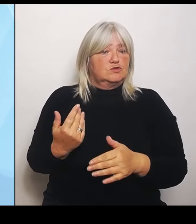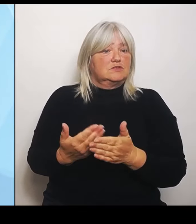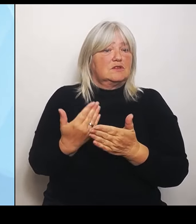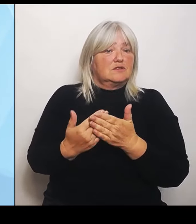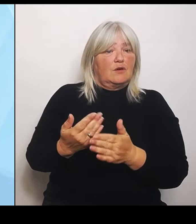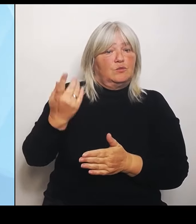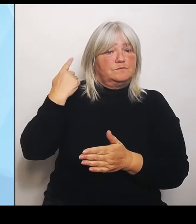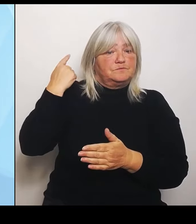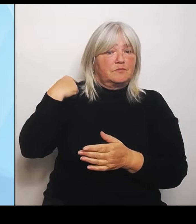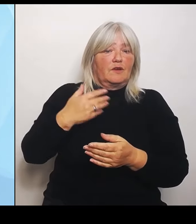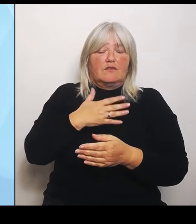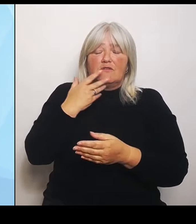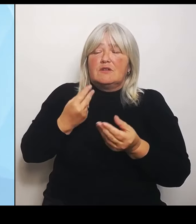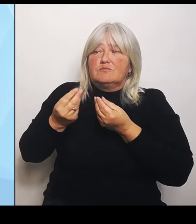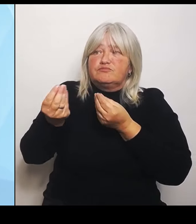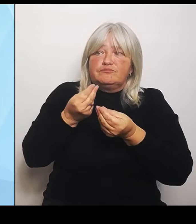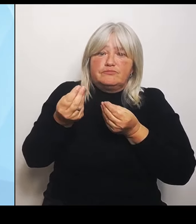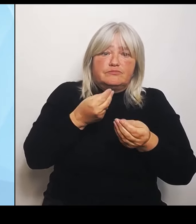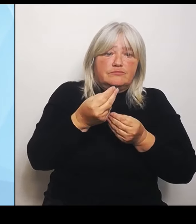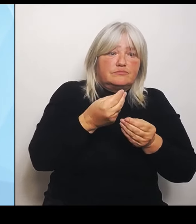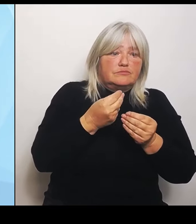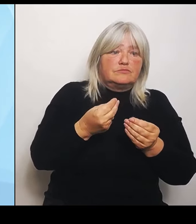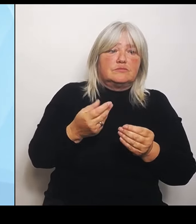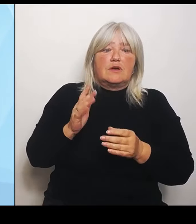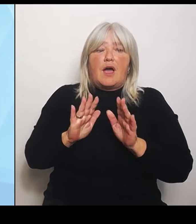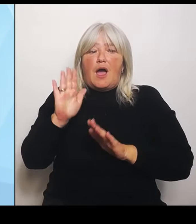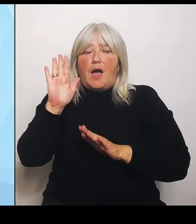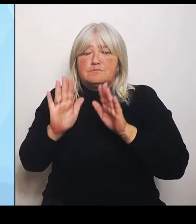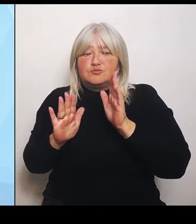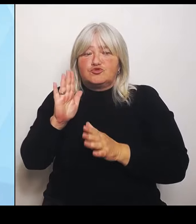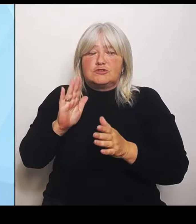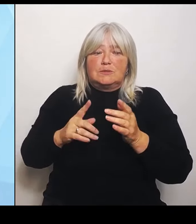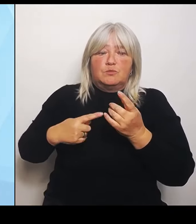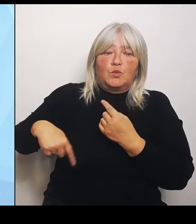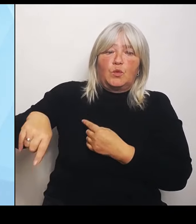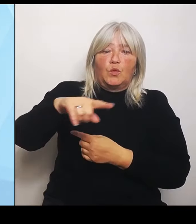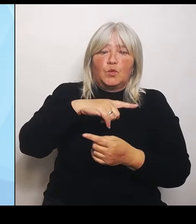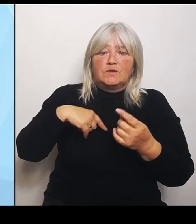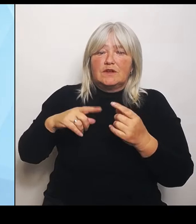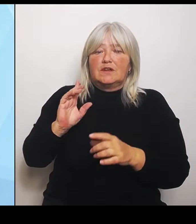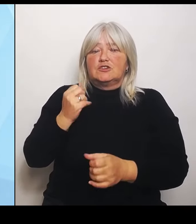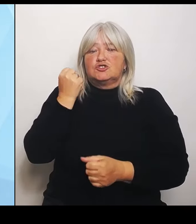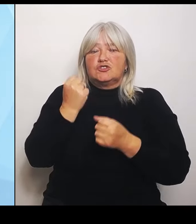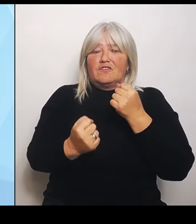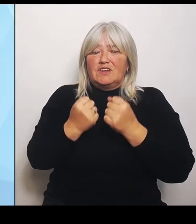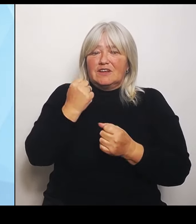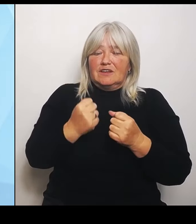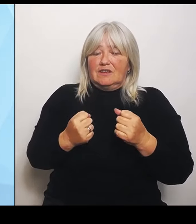in dieser schwierigen Gemengelage, die schwer zu planen ist und auch finanziell sehr schwierig ist, Hilfestellungen